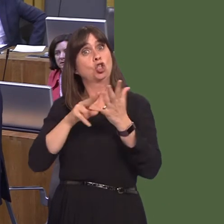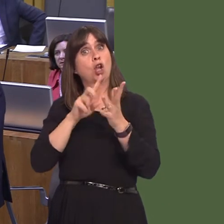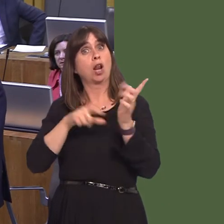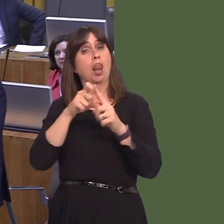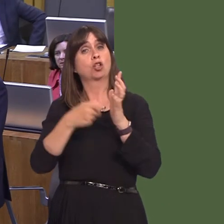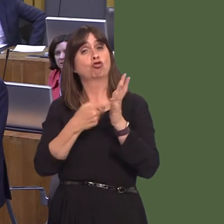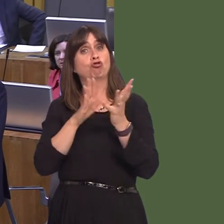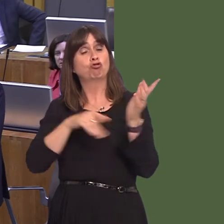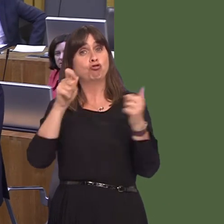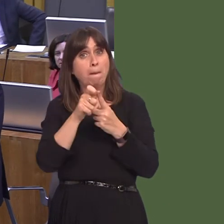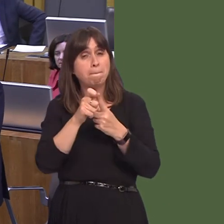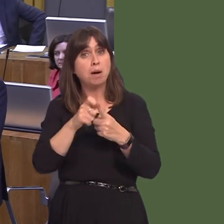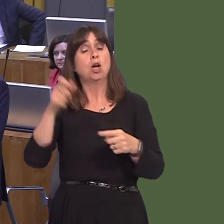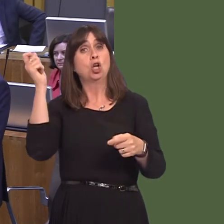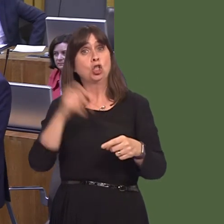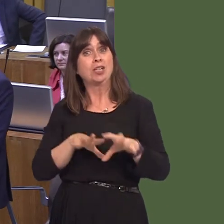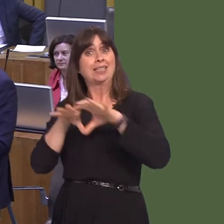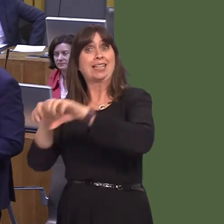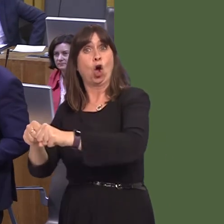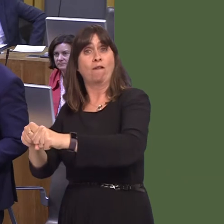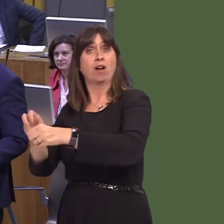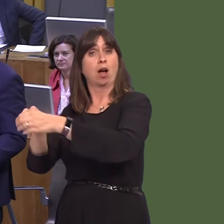and not his own party leaderónot his own party leader. You could not make this up.